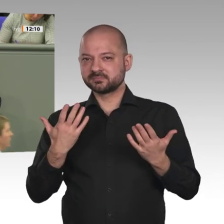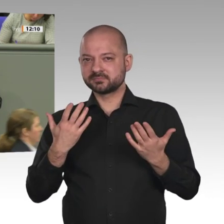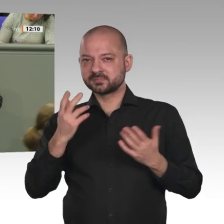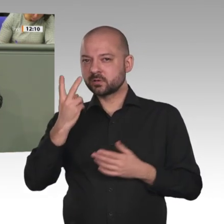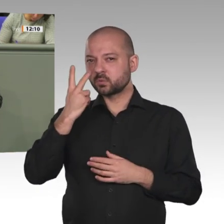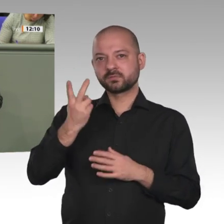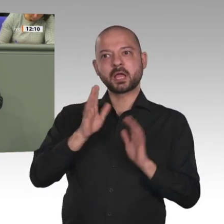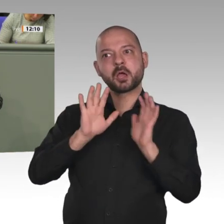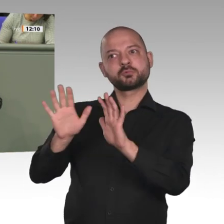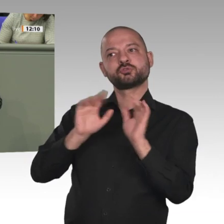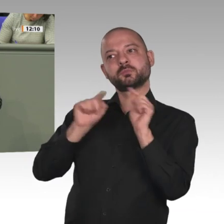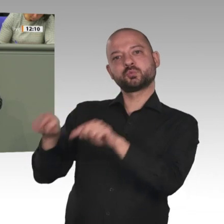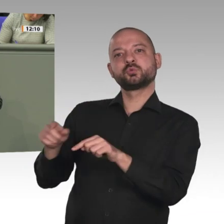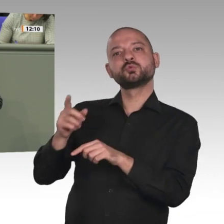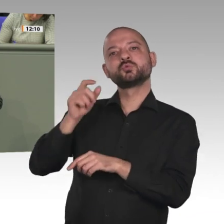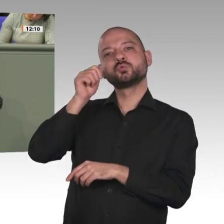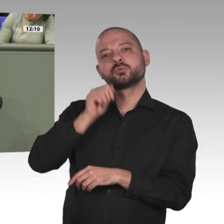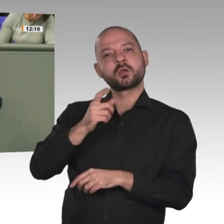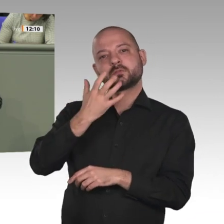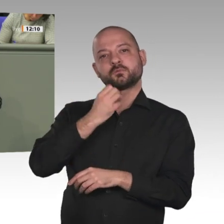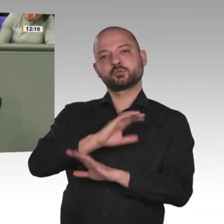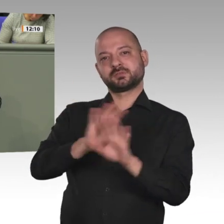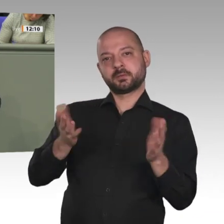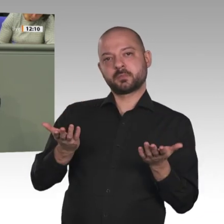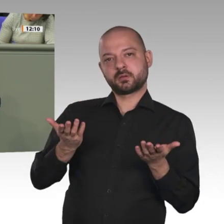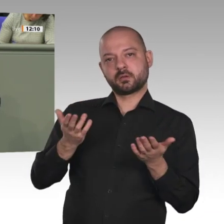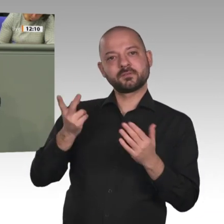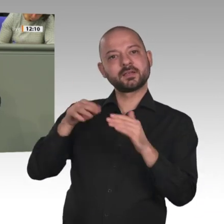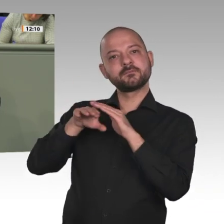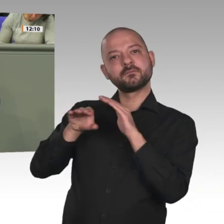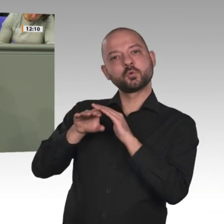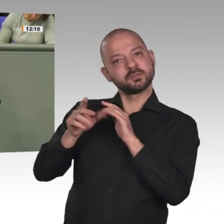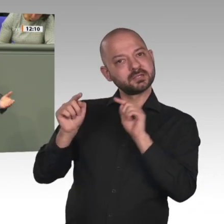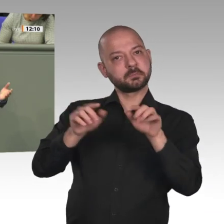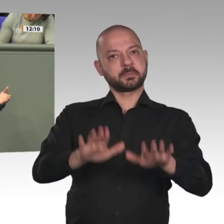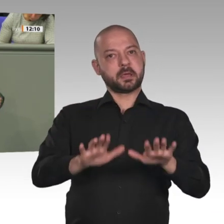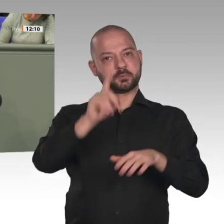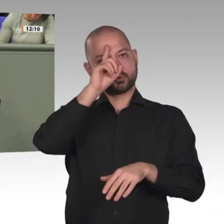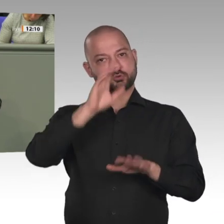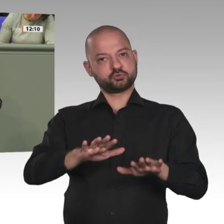Haben sie annähernd eine Ahnung, wie sie das in einem archaischen muslimischen Land mit ethnischen Konflikten überhaupt machen wollen?